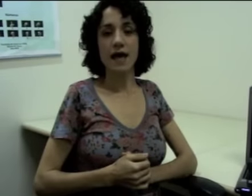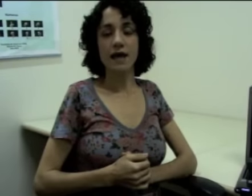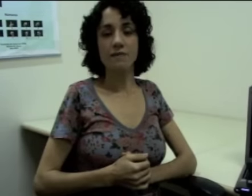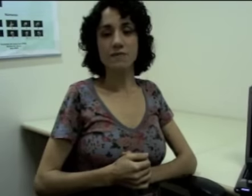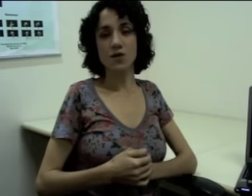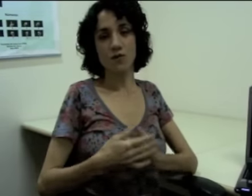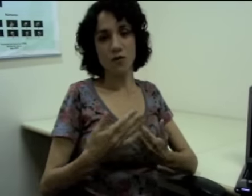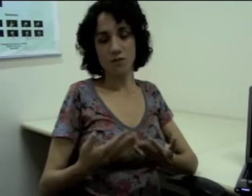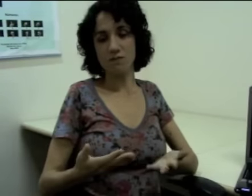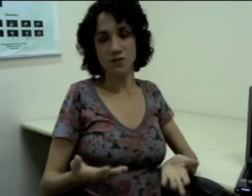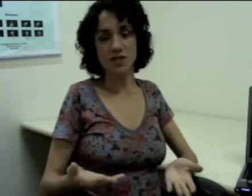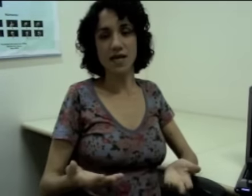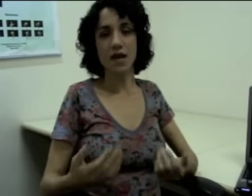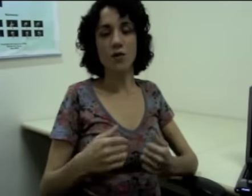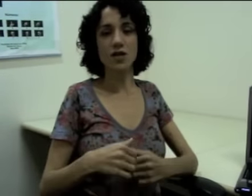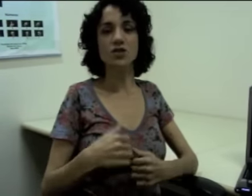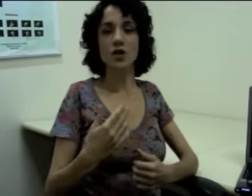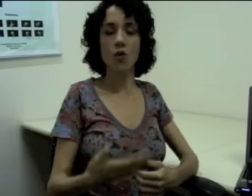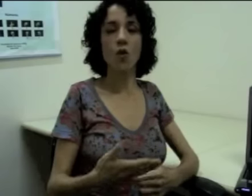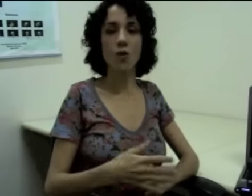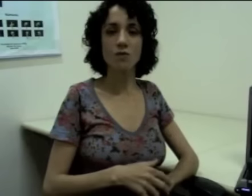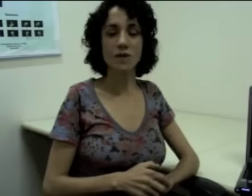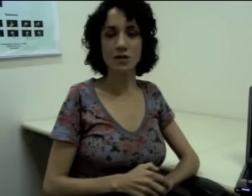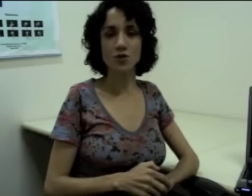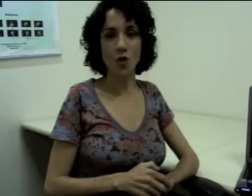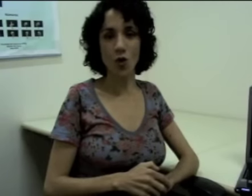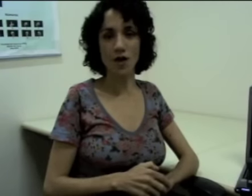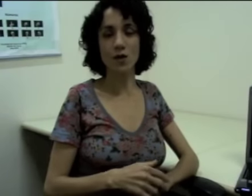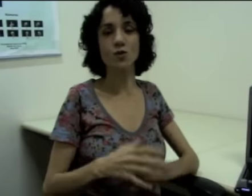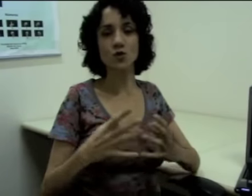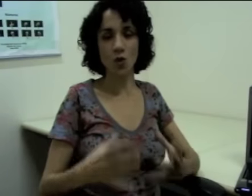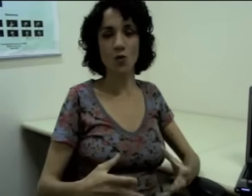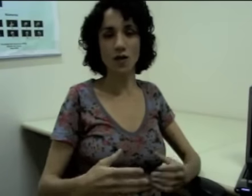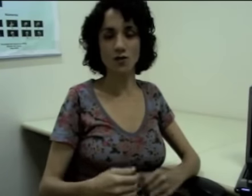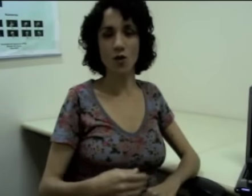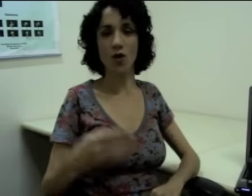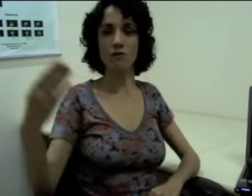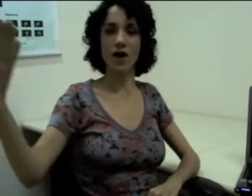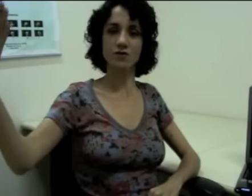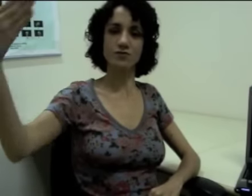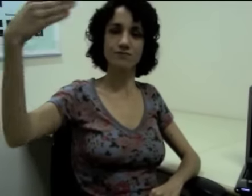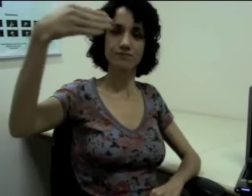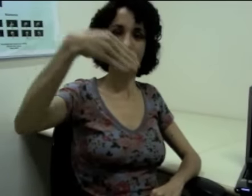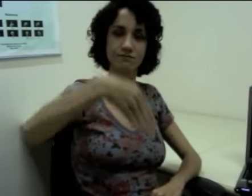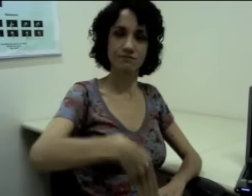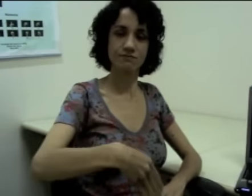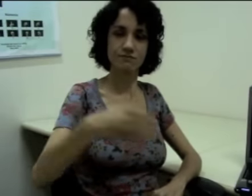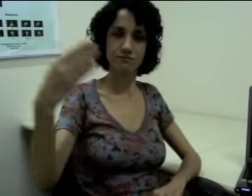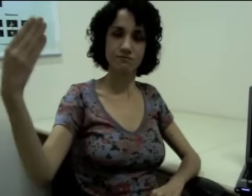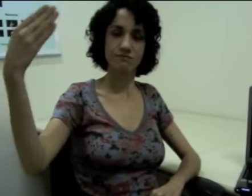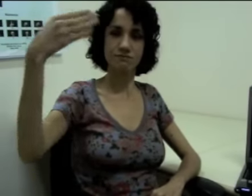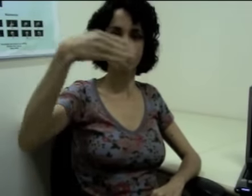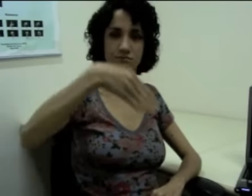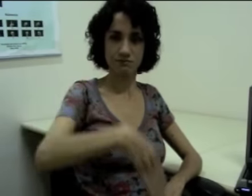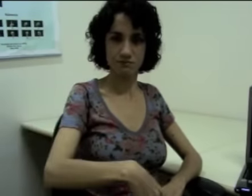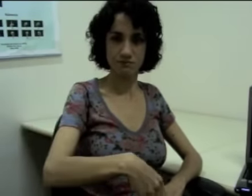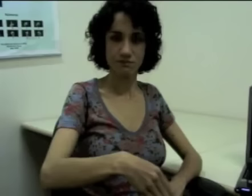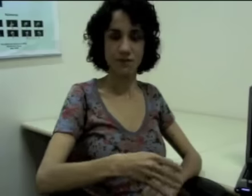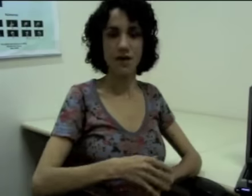Se eu for dizer que “alguém chegou na escola e eu estou na escola,” eu faço: (sinalização)